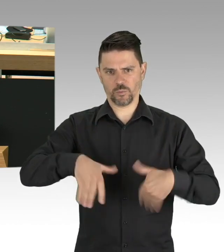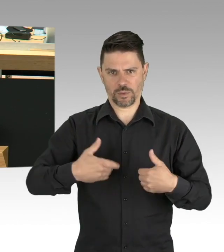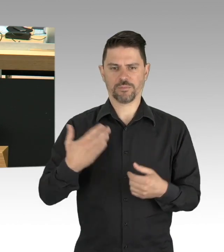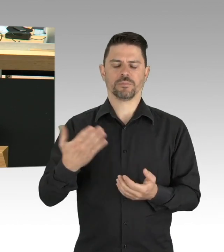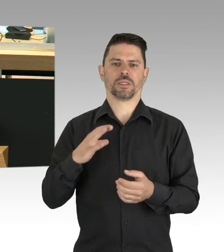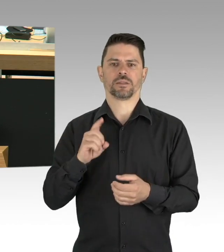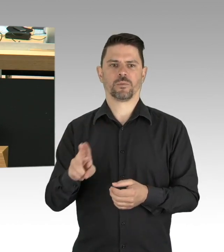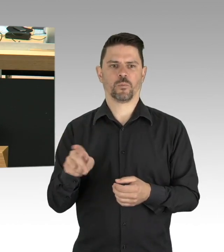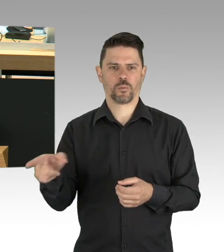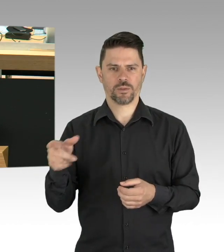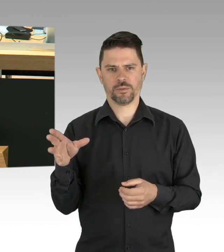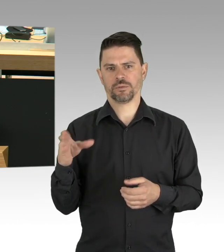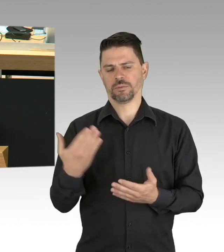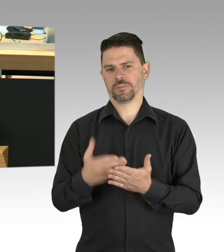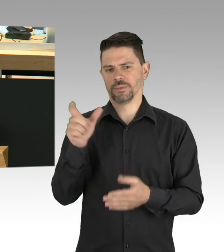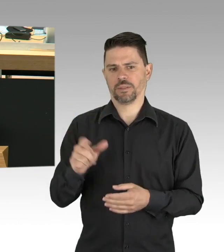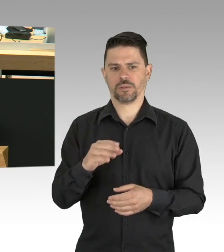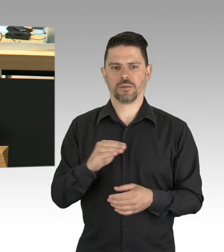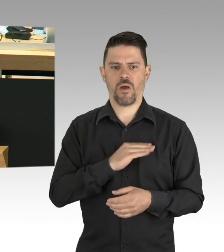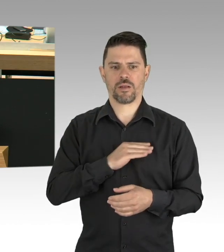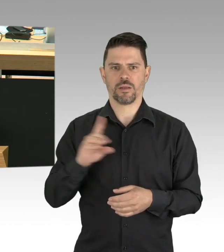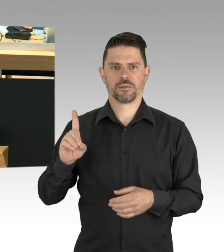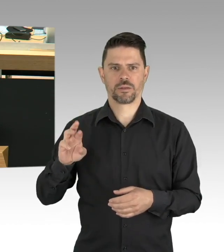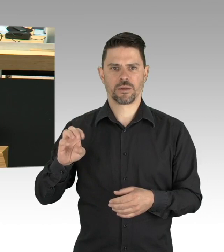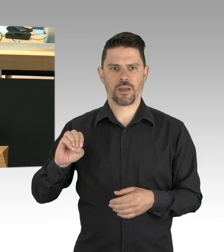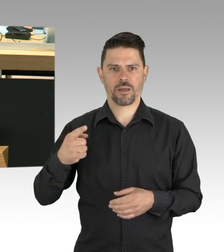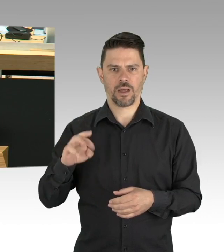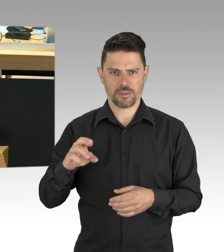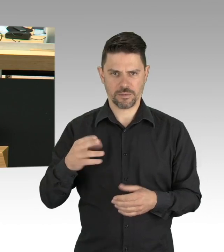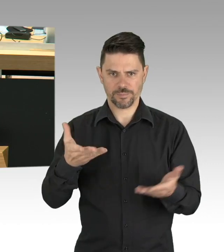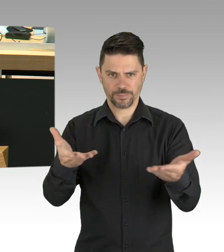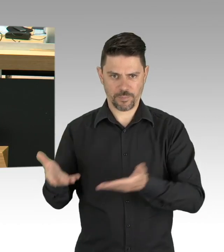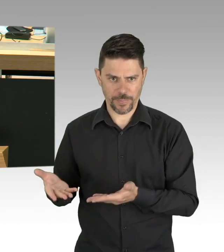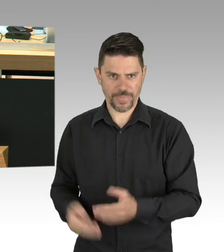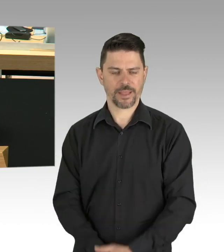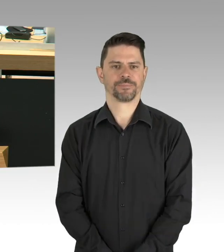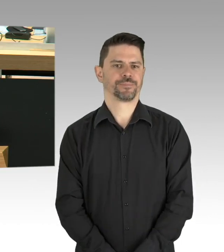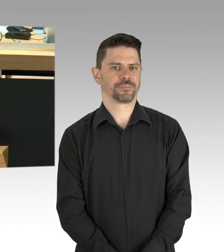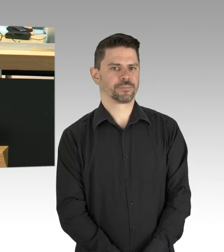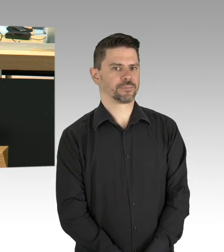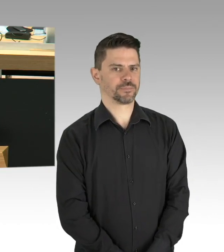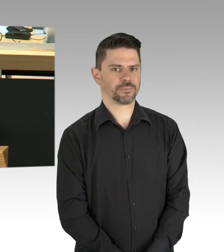erhalten die bestmögliche medizinische Betreuung, Deutschland hilft anderen Ländern,